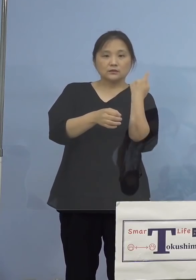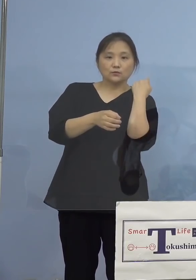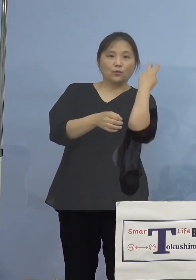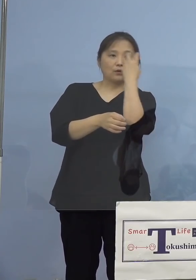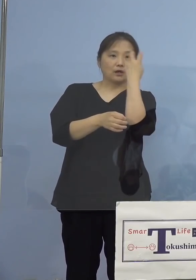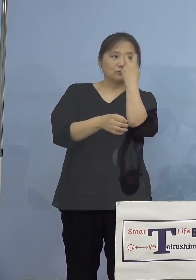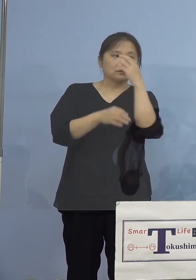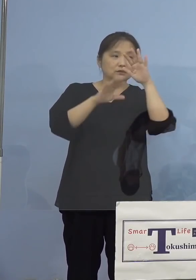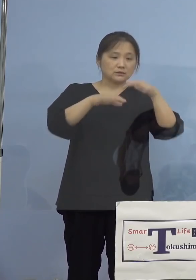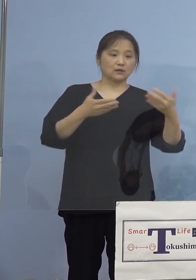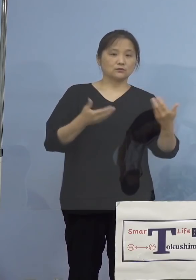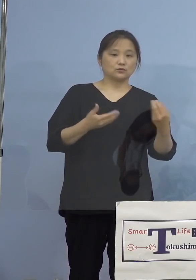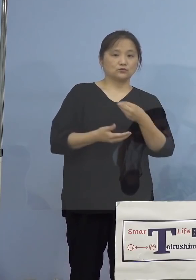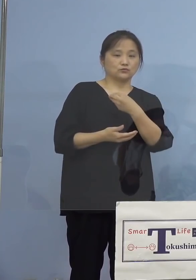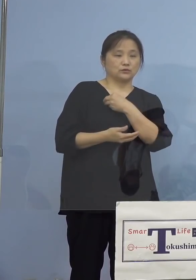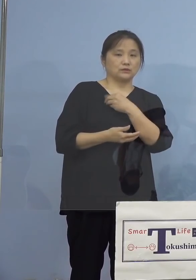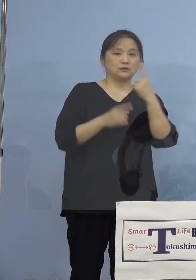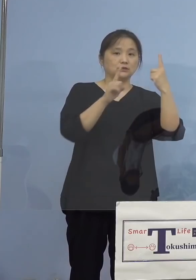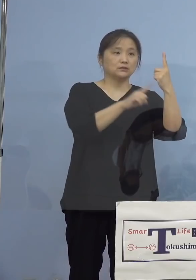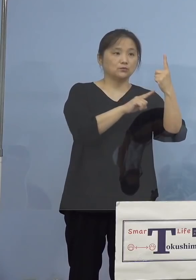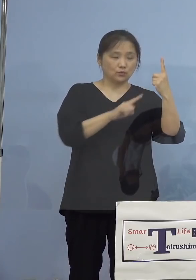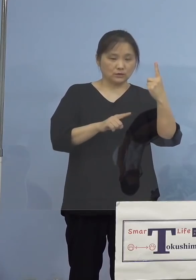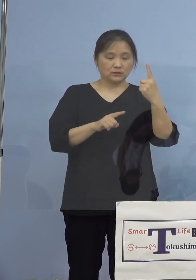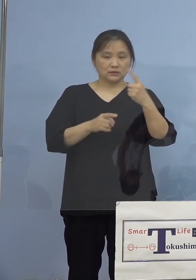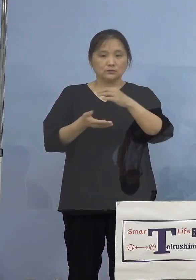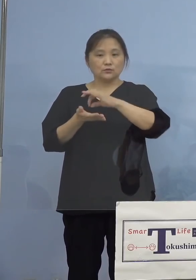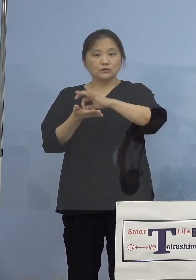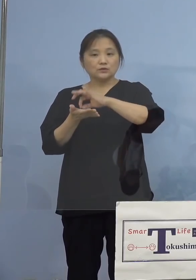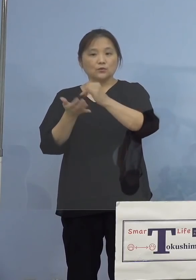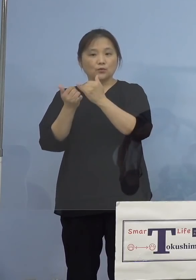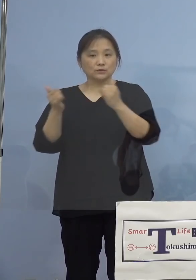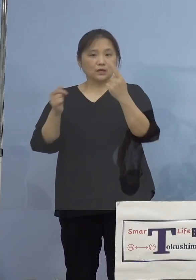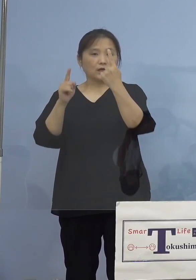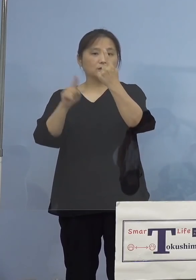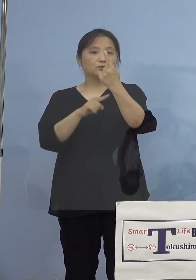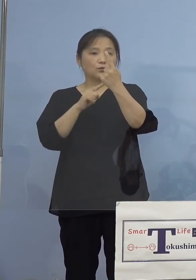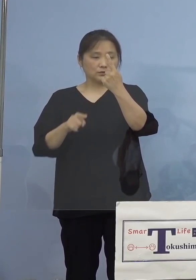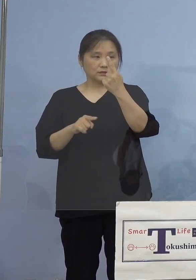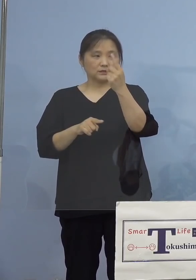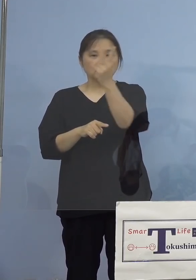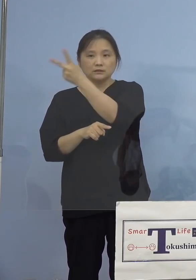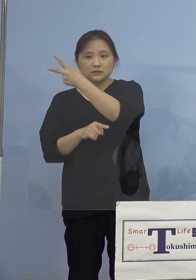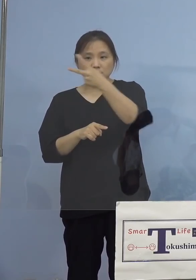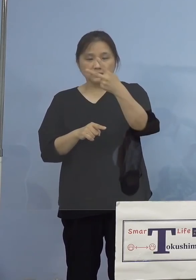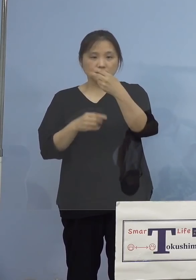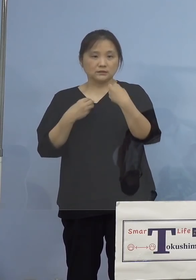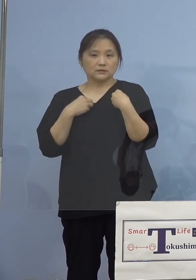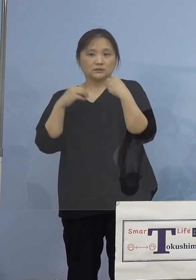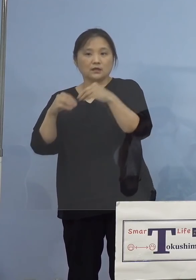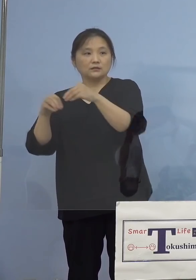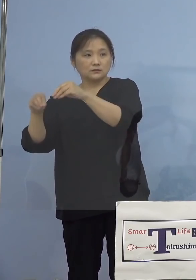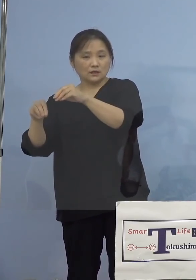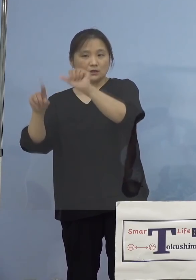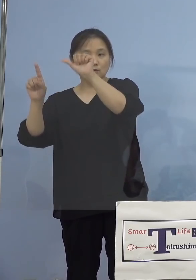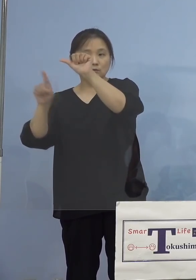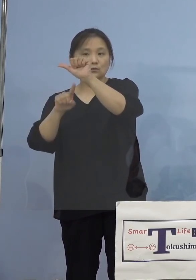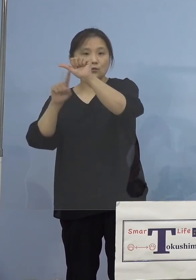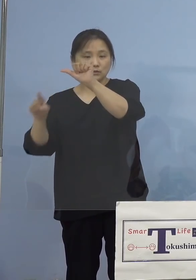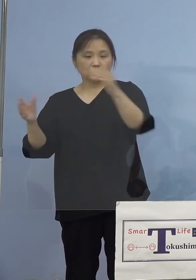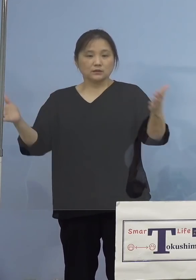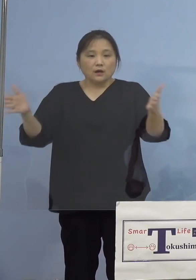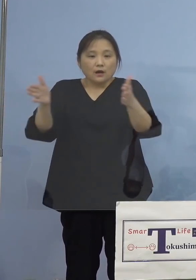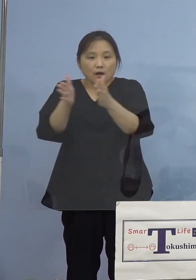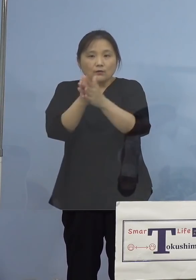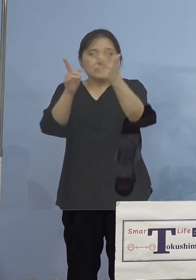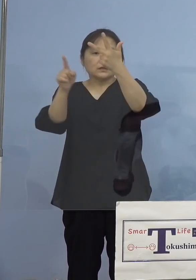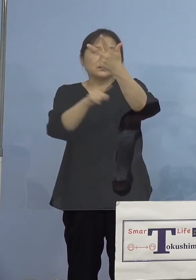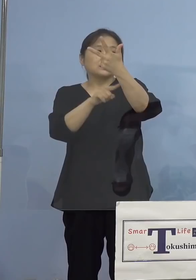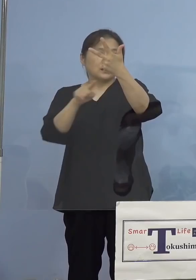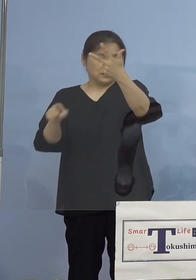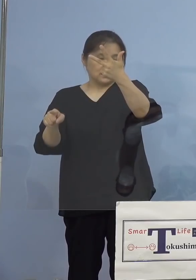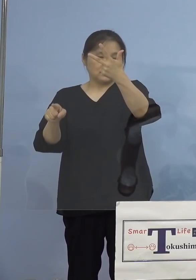職員1名、利用者1名、そして 二次感染5名、計7名を加え、陽性者数は